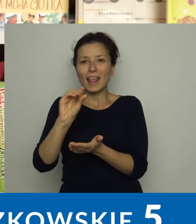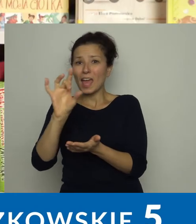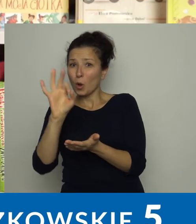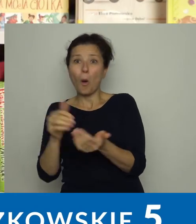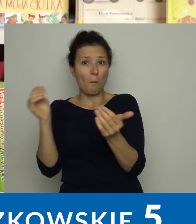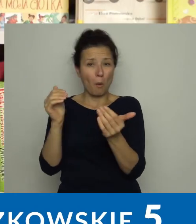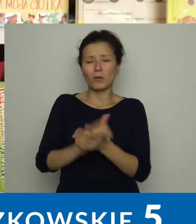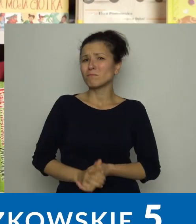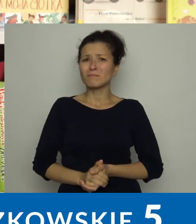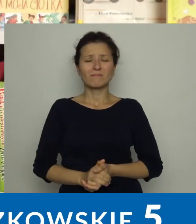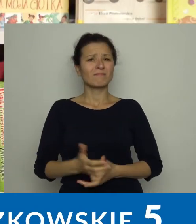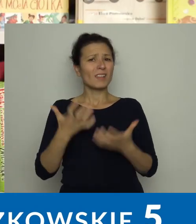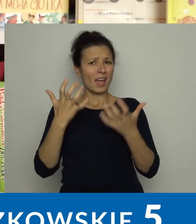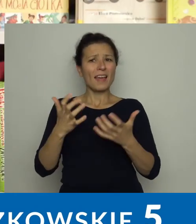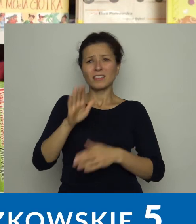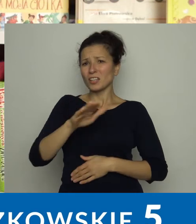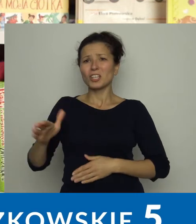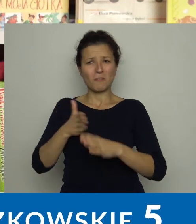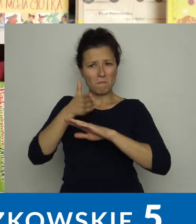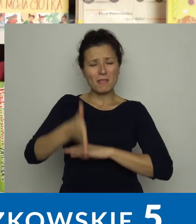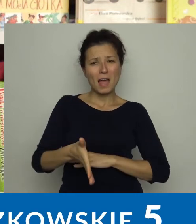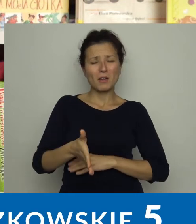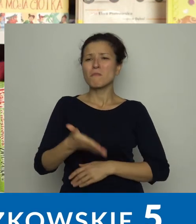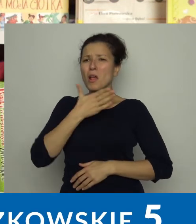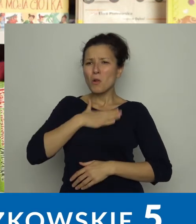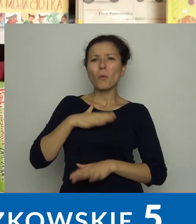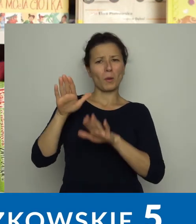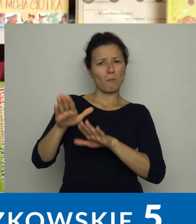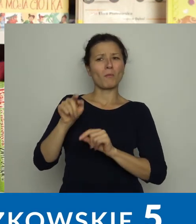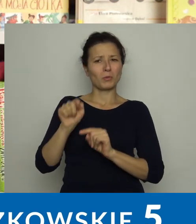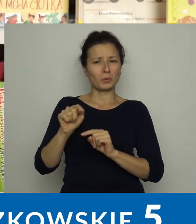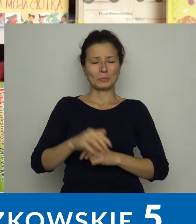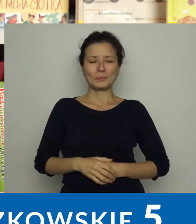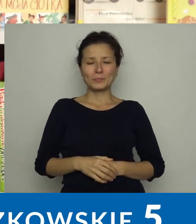To chętnie odwiedzane miejsce, dzieci lubią tutaj przebywać.